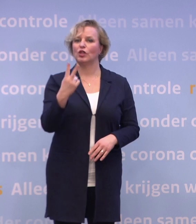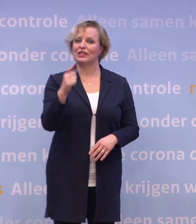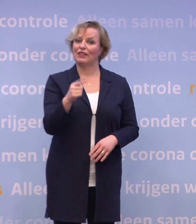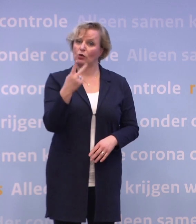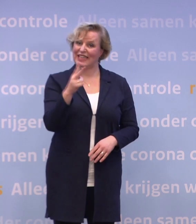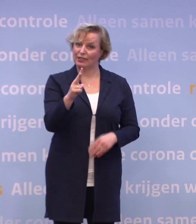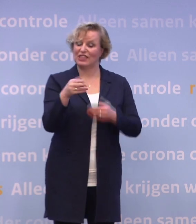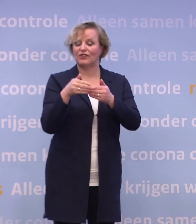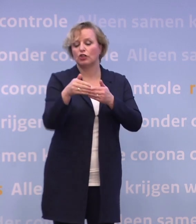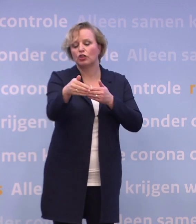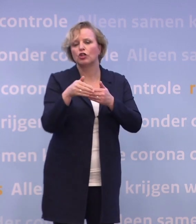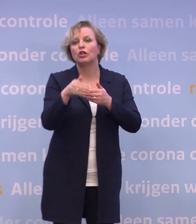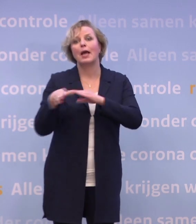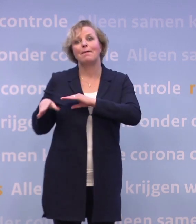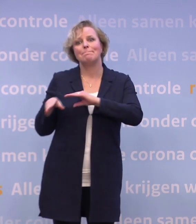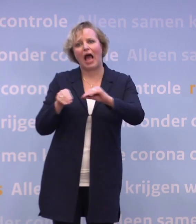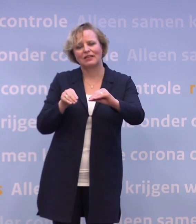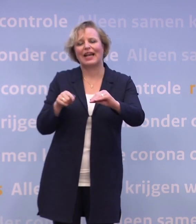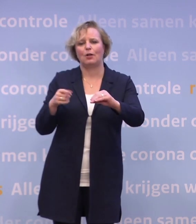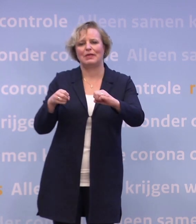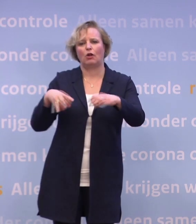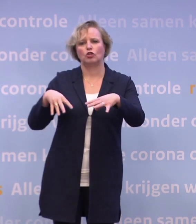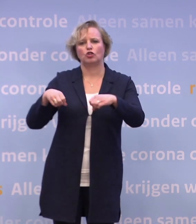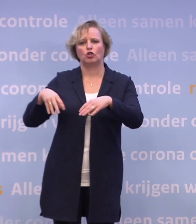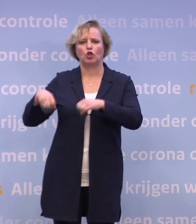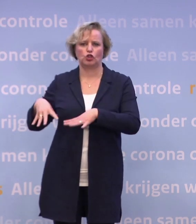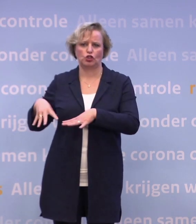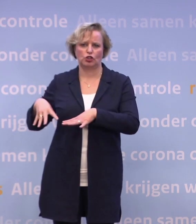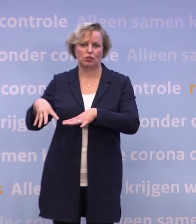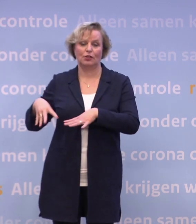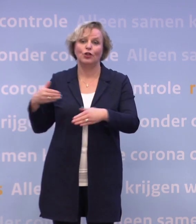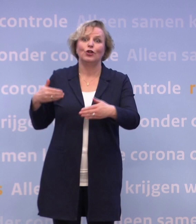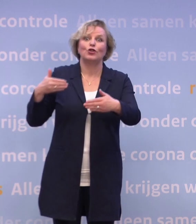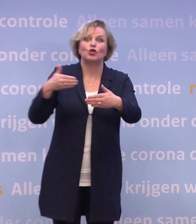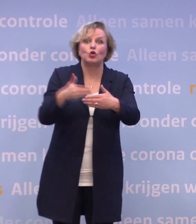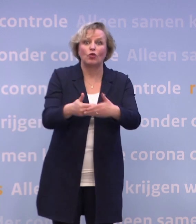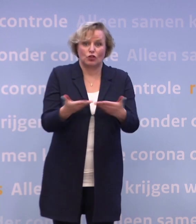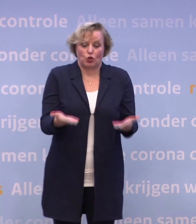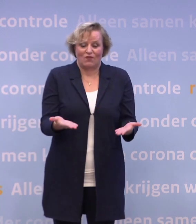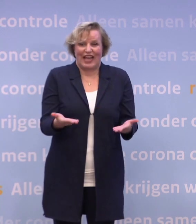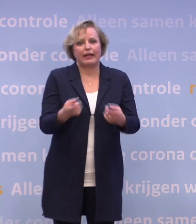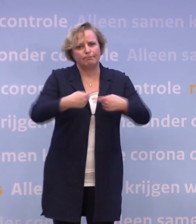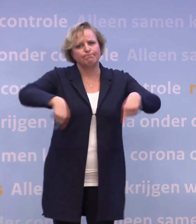...een deel van de beperkende maatregelen los te laten. En tot het zover is, moeten we voorzichtig zijn...